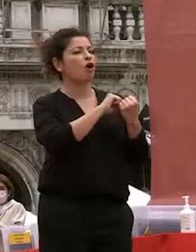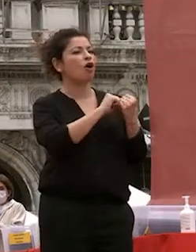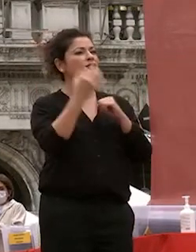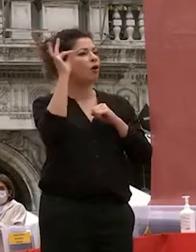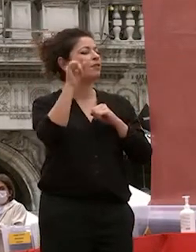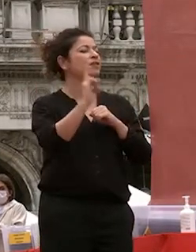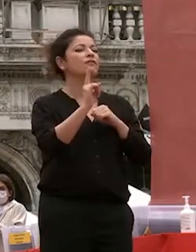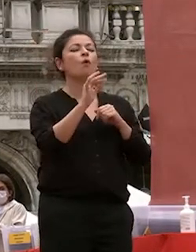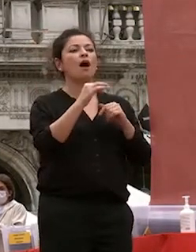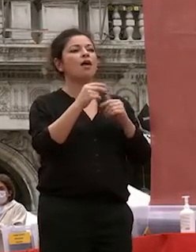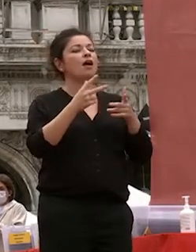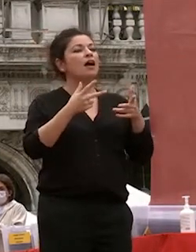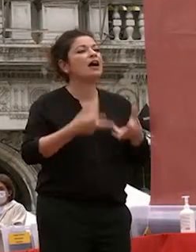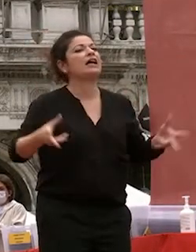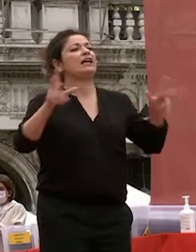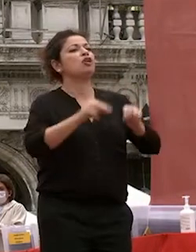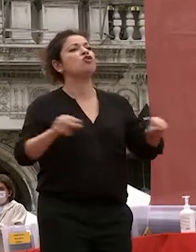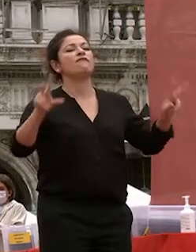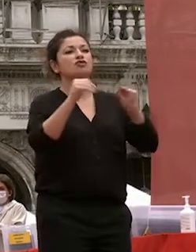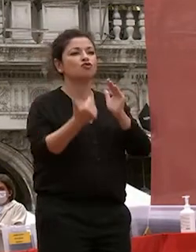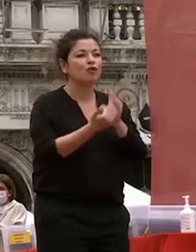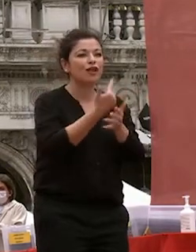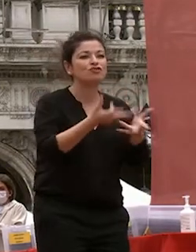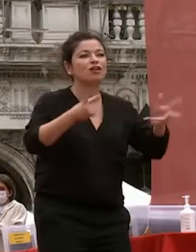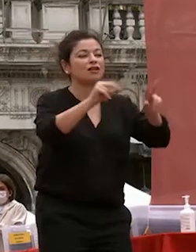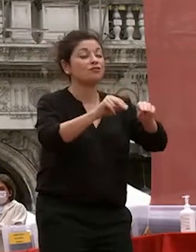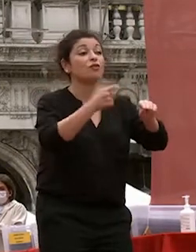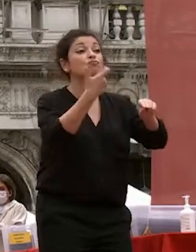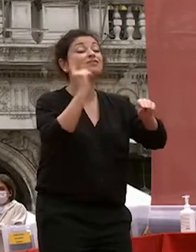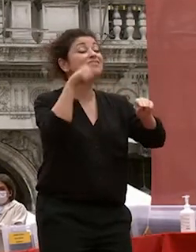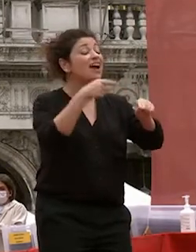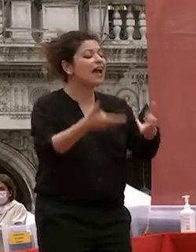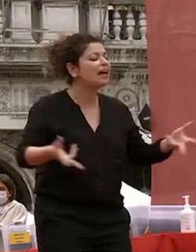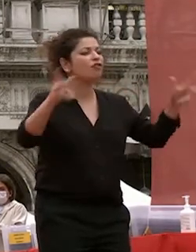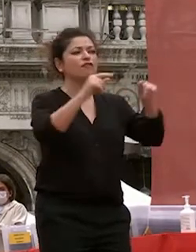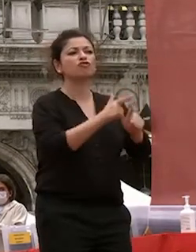rigenerazione perché senza questa non ci può essere giustizia